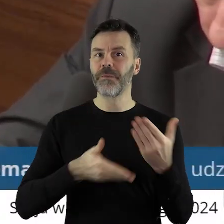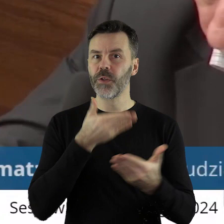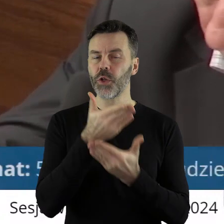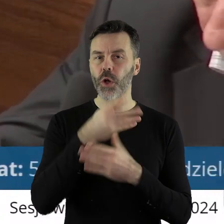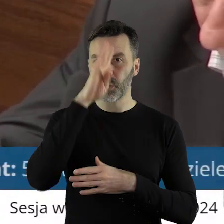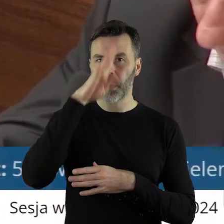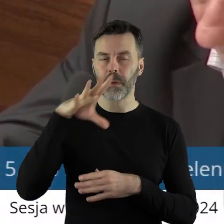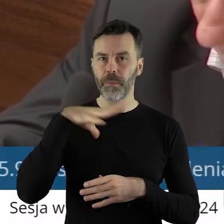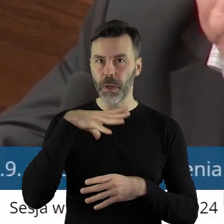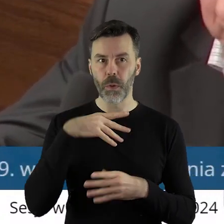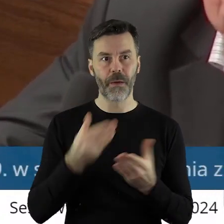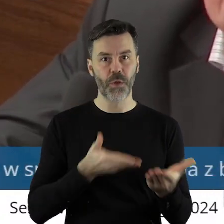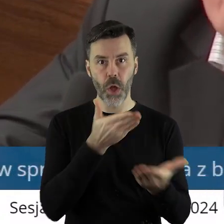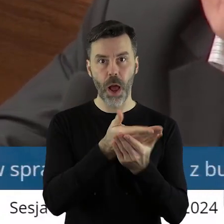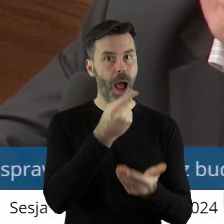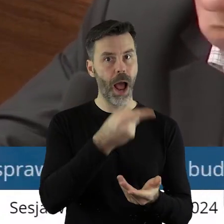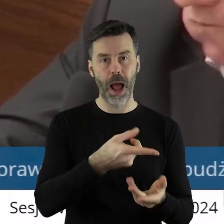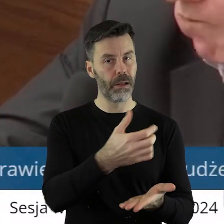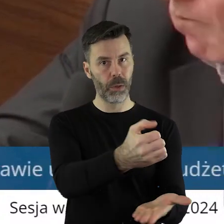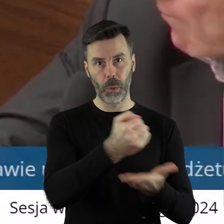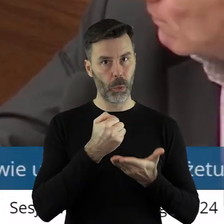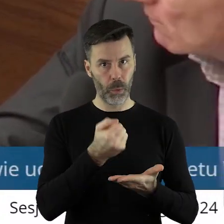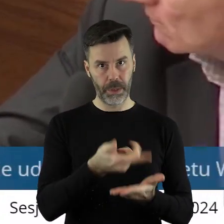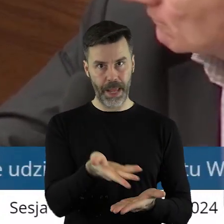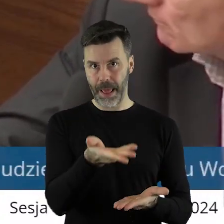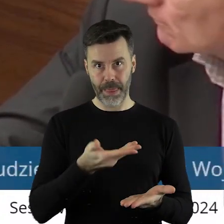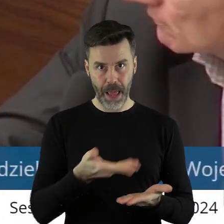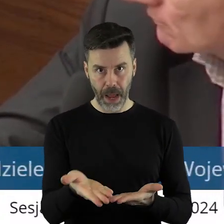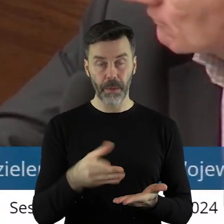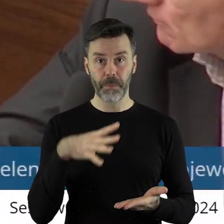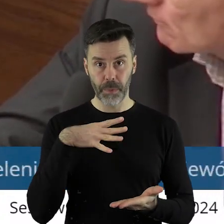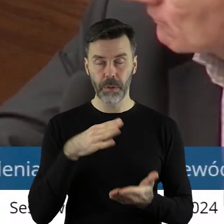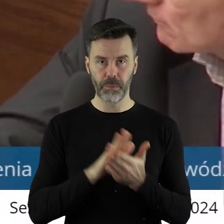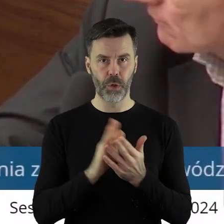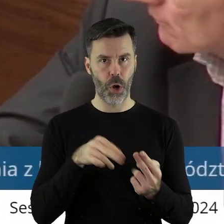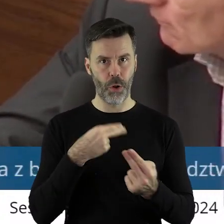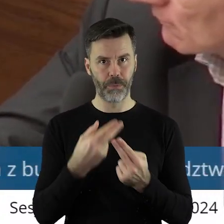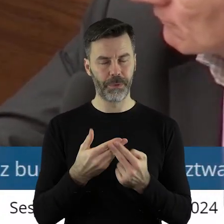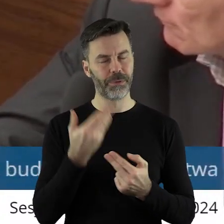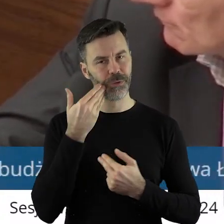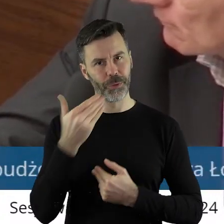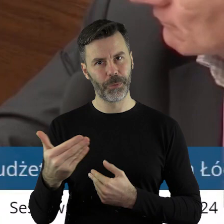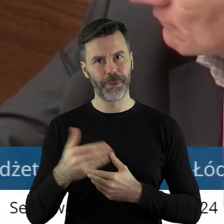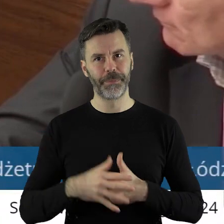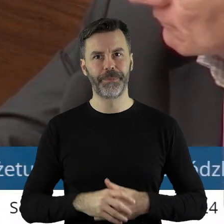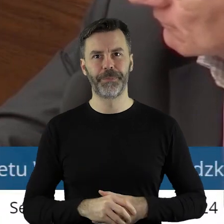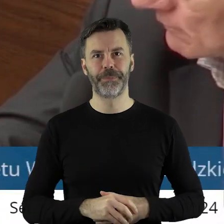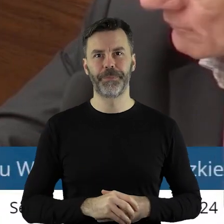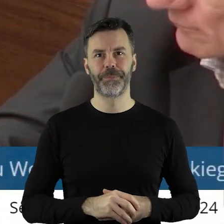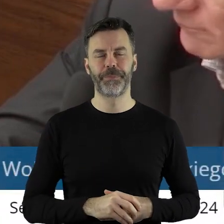wnioski, które nie otrzymały dotacji? Jeżeli mogłabym prosić o odpowiedź, byłabym wdzięczna. Dziękuję.